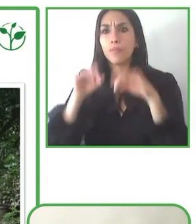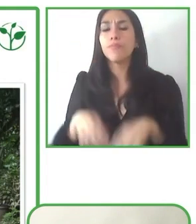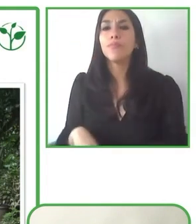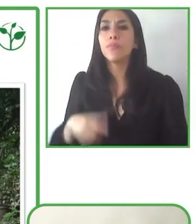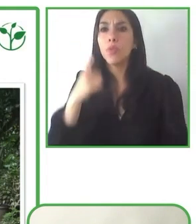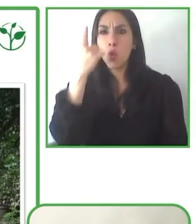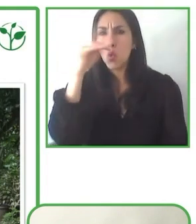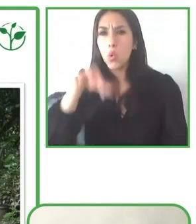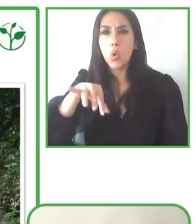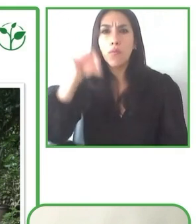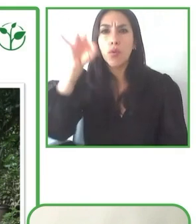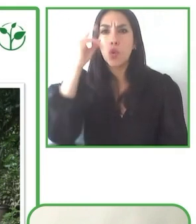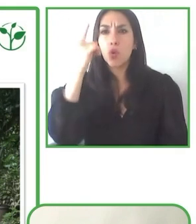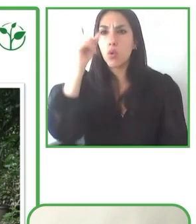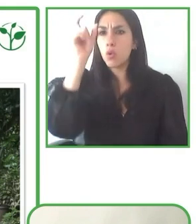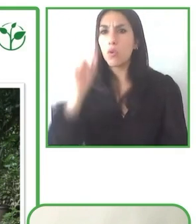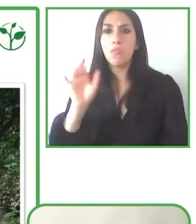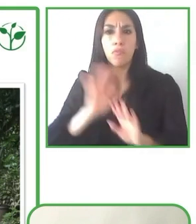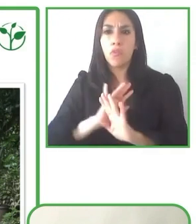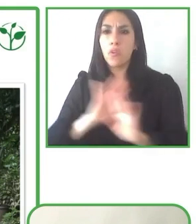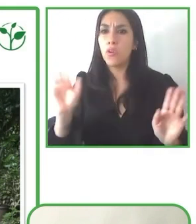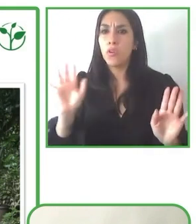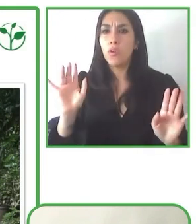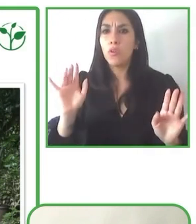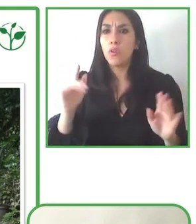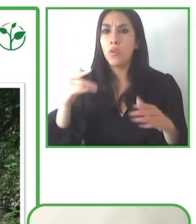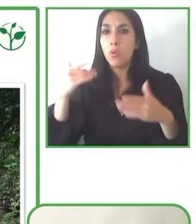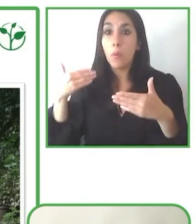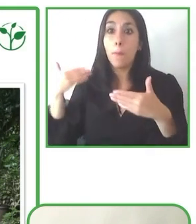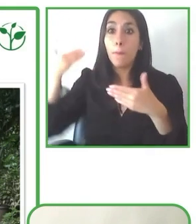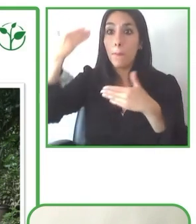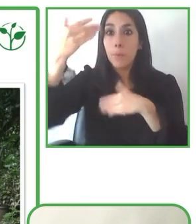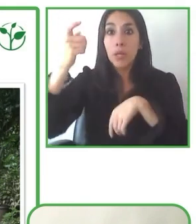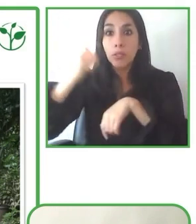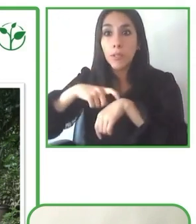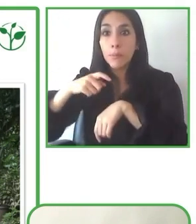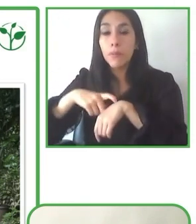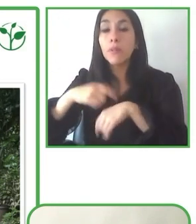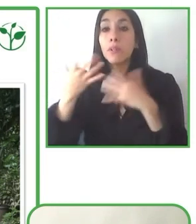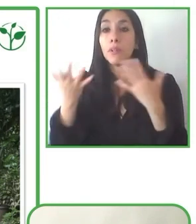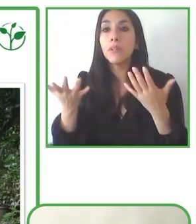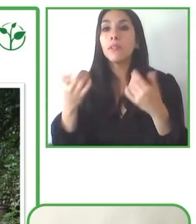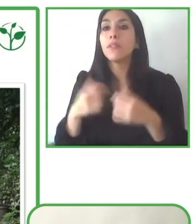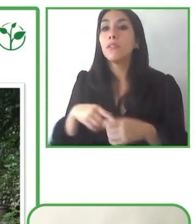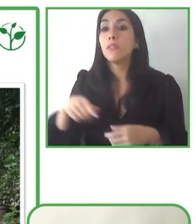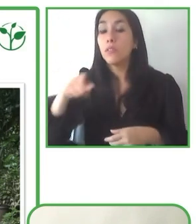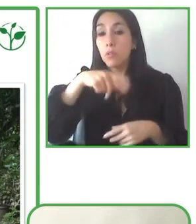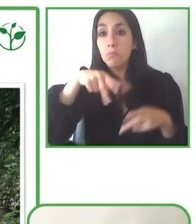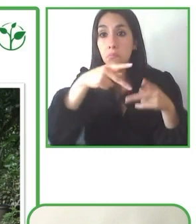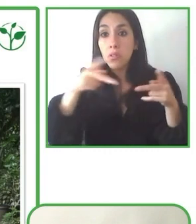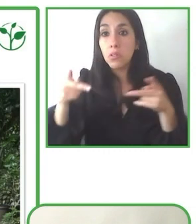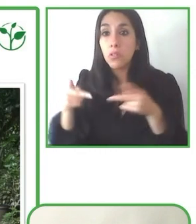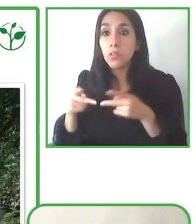capacitaciones. En ese sentido, leer el extra mile es un factor diferenciador y lo